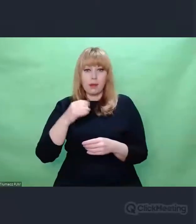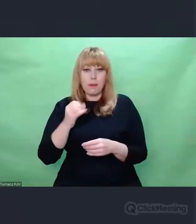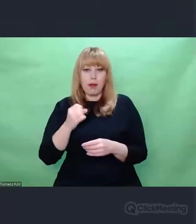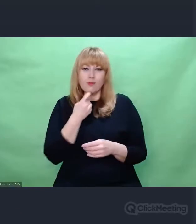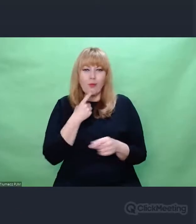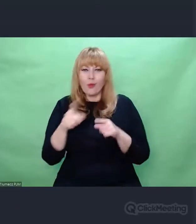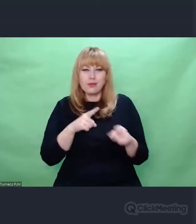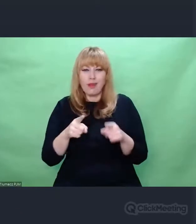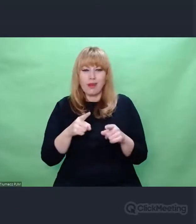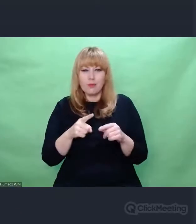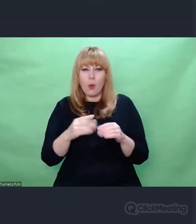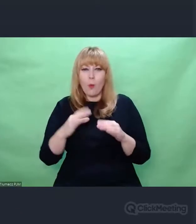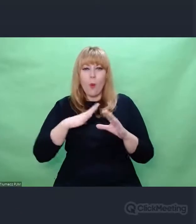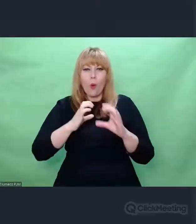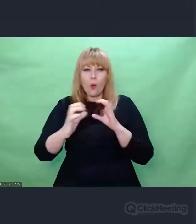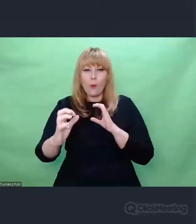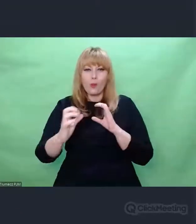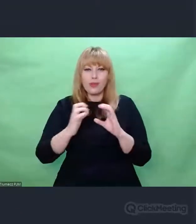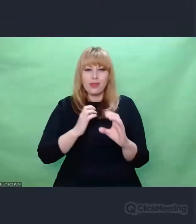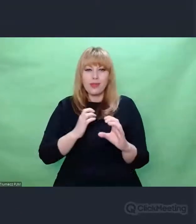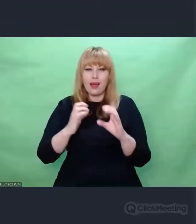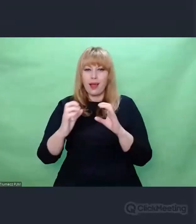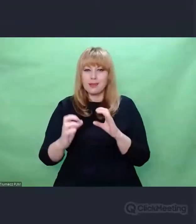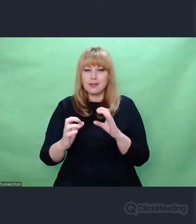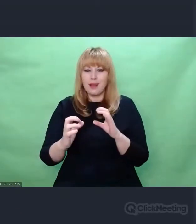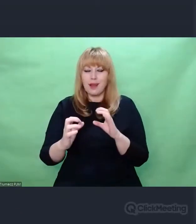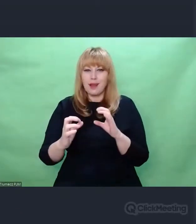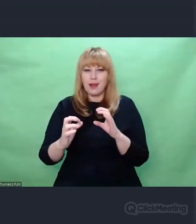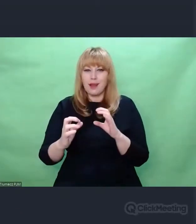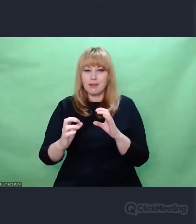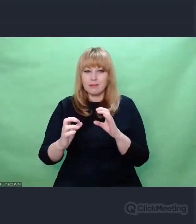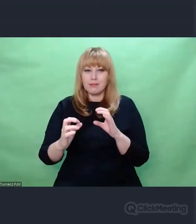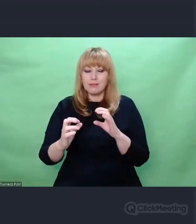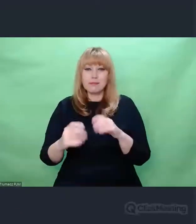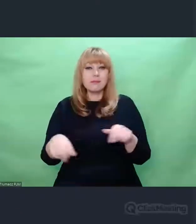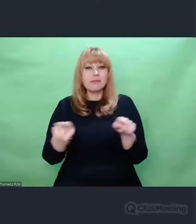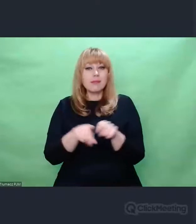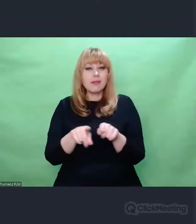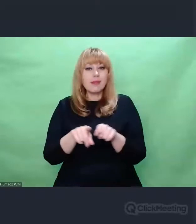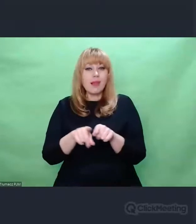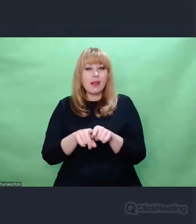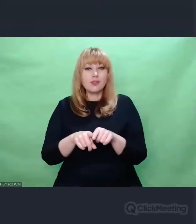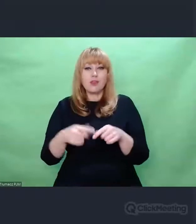służyło m.in. koordynacji sieci komunikacyjnej